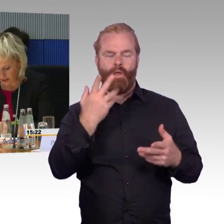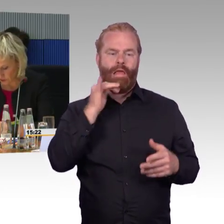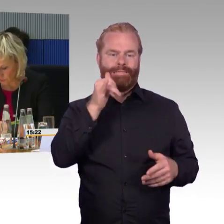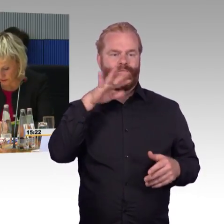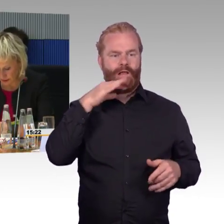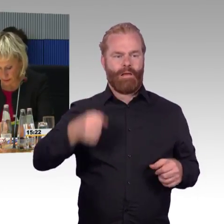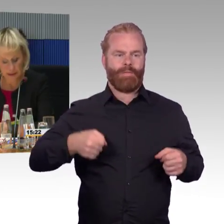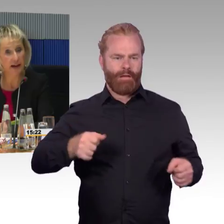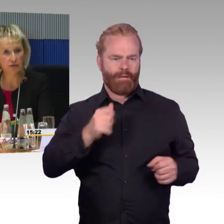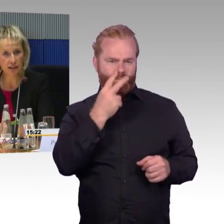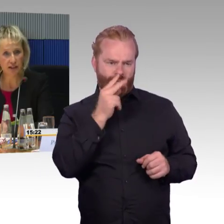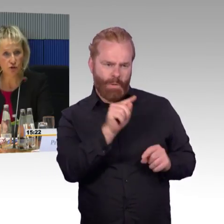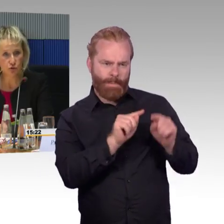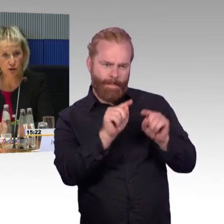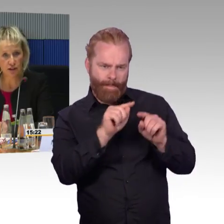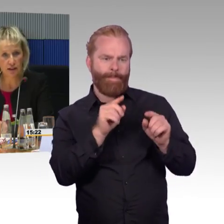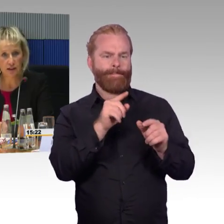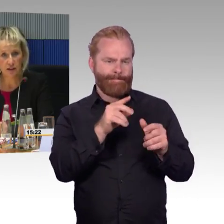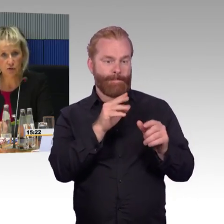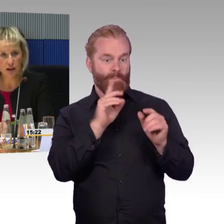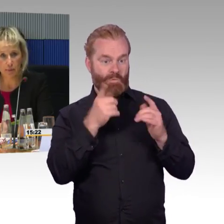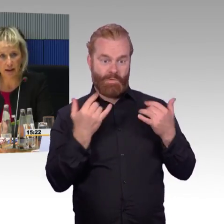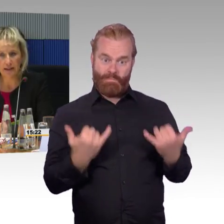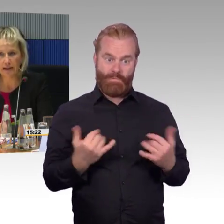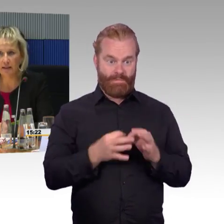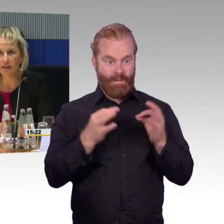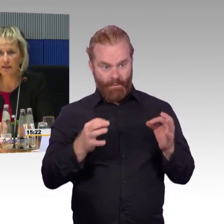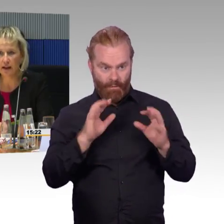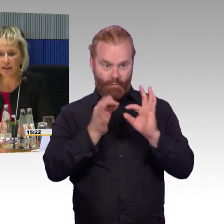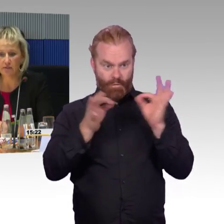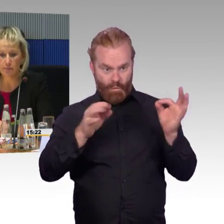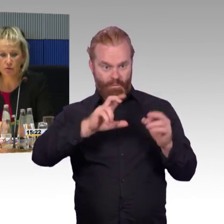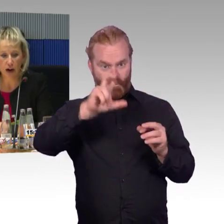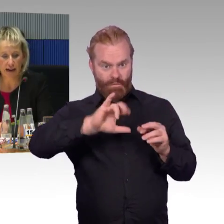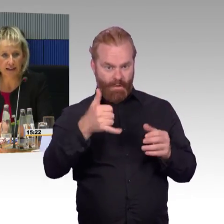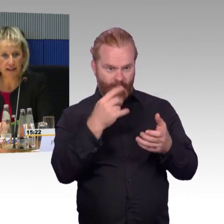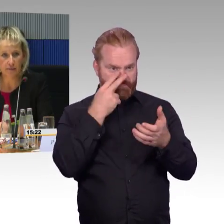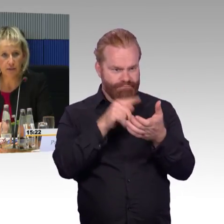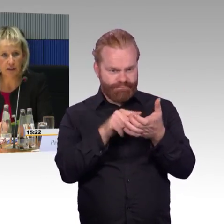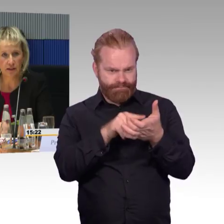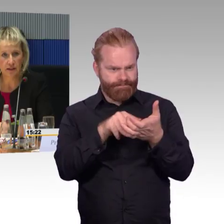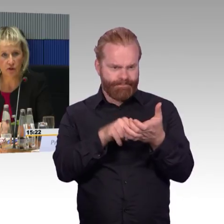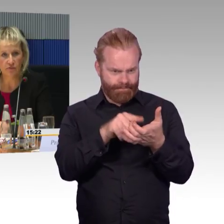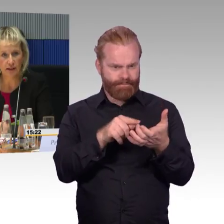Herr Gastel, Sie hatten das Thema mit den Nahverkehrszügen unter Bahn. de, wenn Sie die Reiseverbindung eingeben,